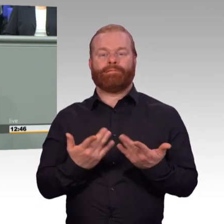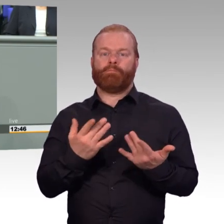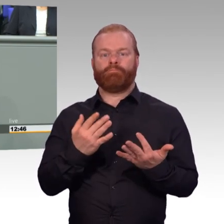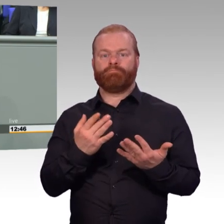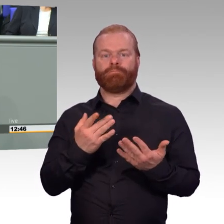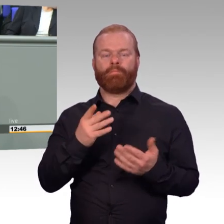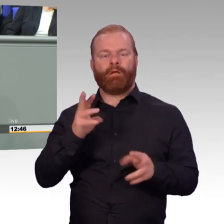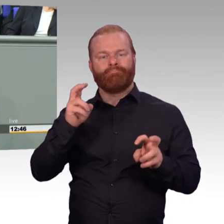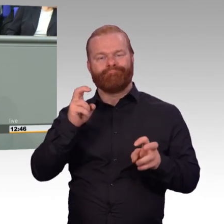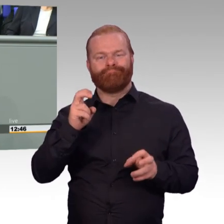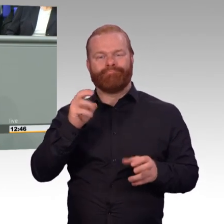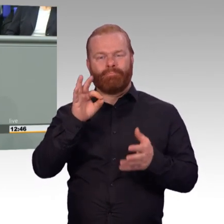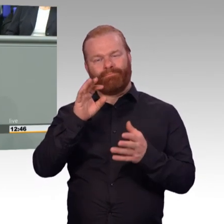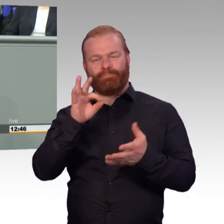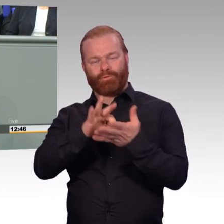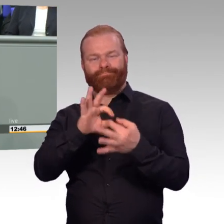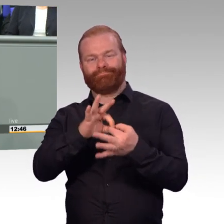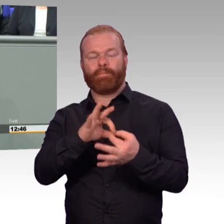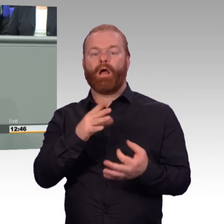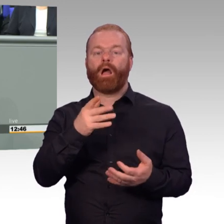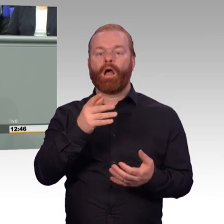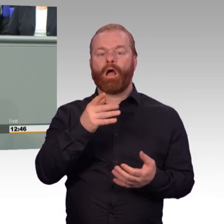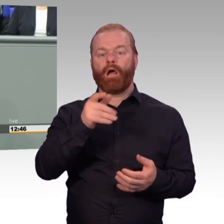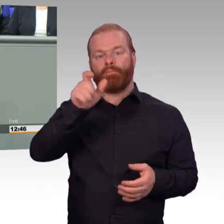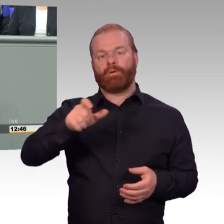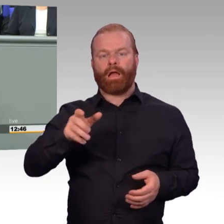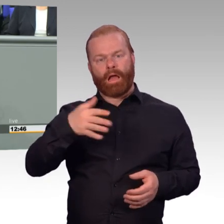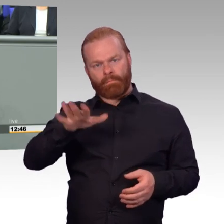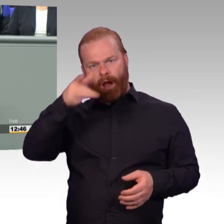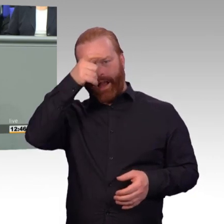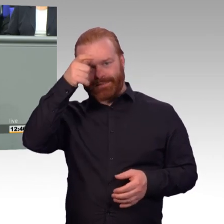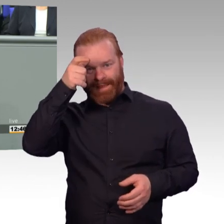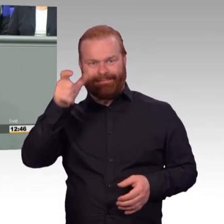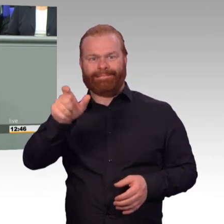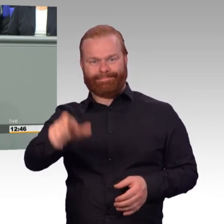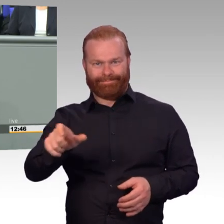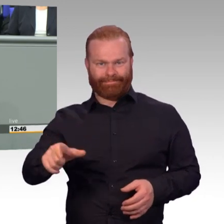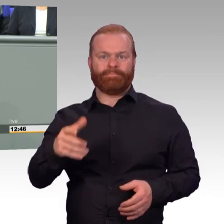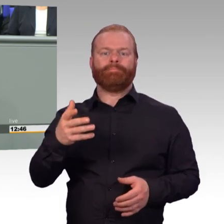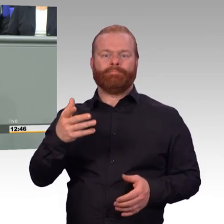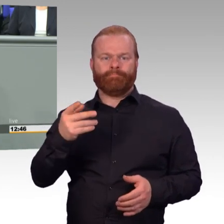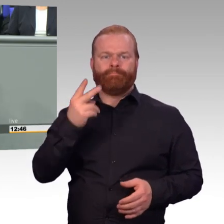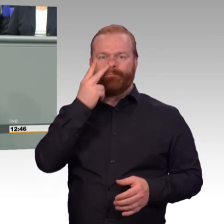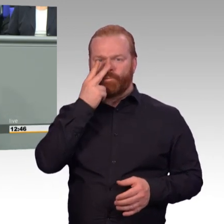noch mit einem eigenen Gesetz zur Modernisierung der Besoldungsstruktur an. Mit dem Gesetz, das wir heute hier debattieren,